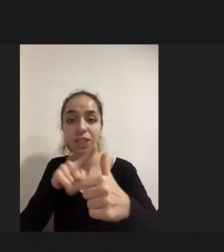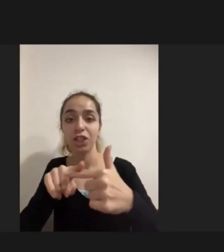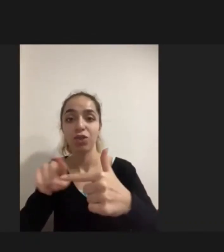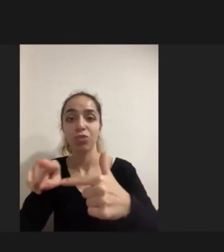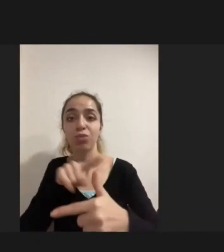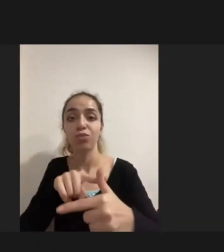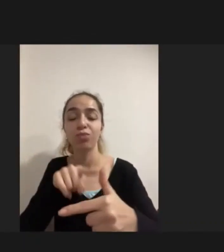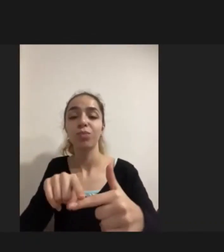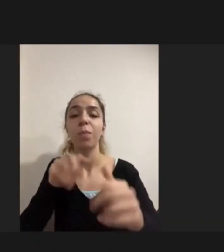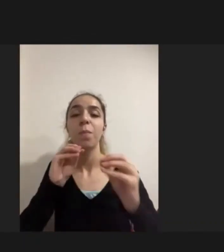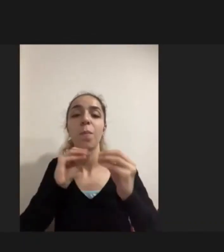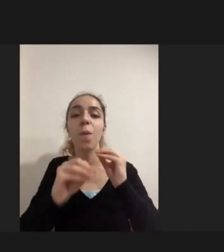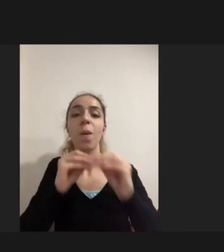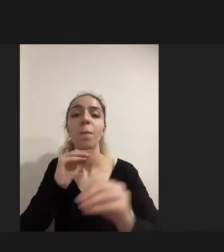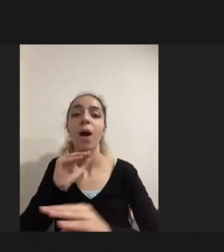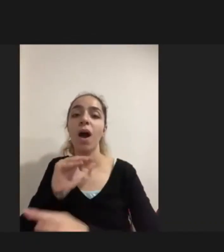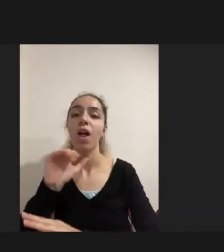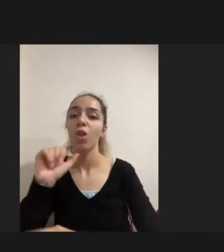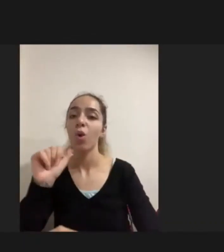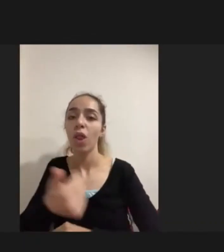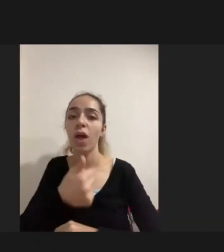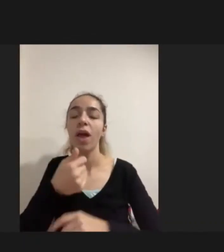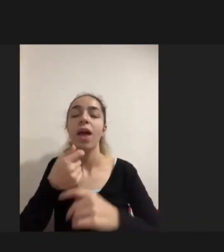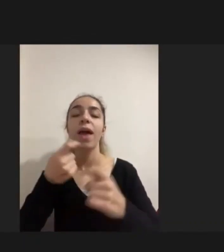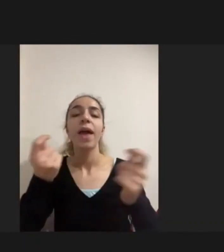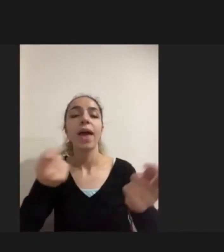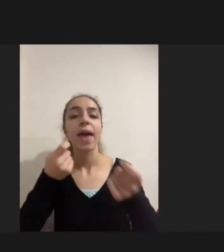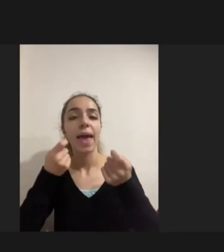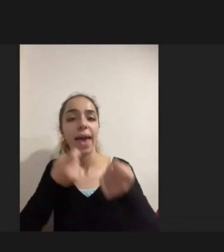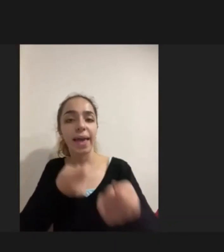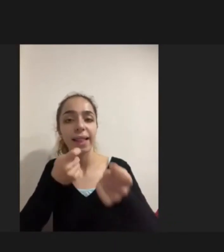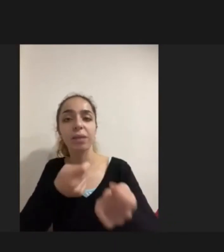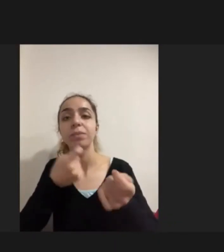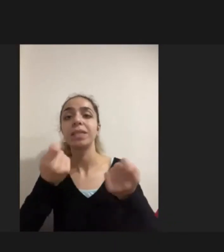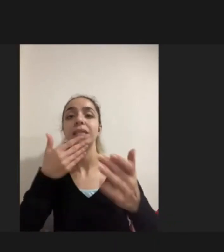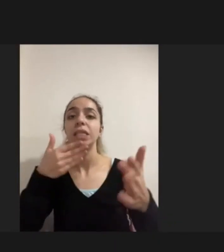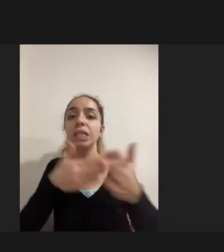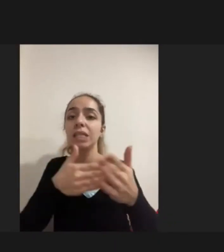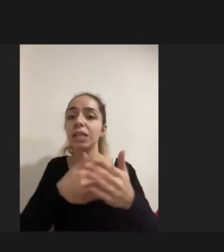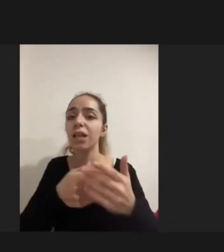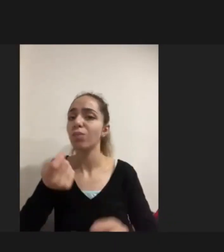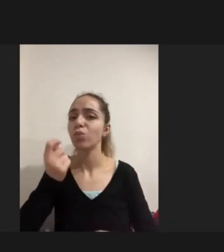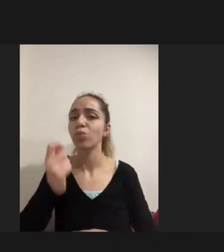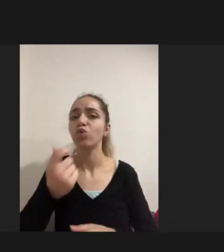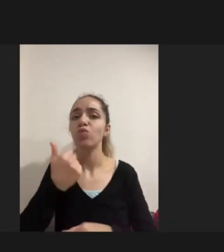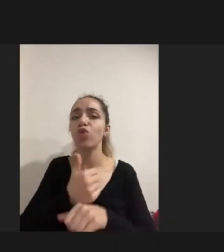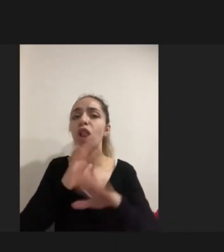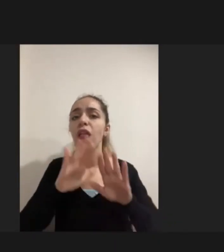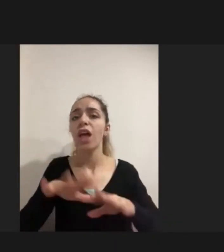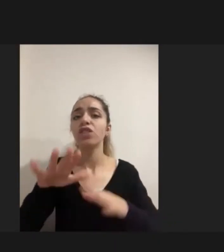Eğitimden, istihdamdan bahsetmiyorum dahi Çünkü mülteci engelliler için özellikle Kadınlar için